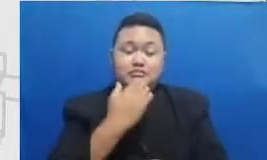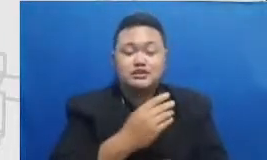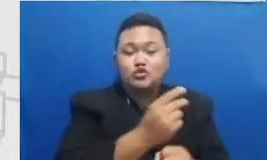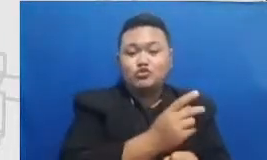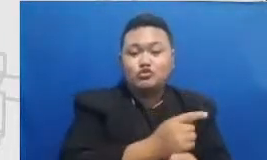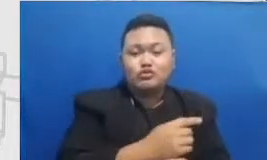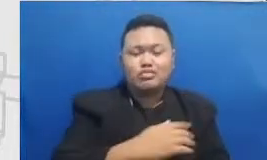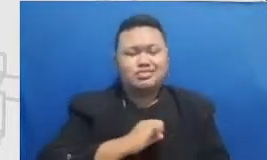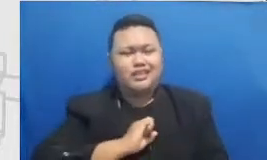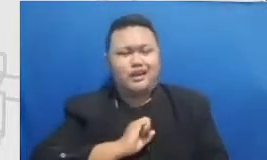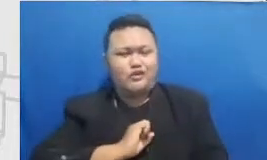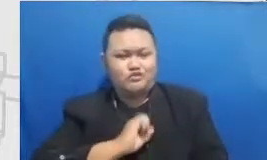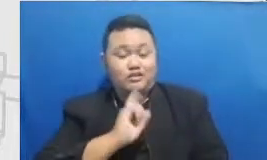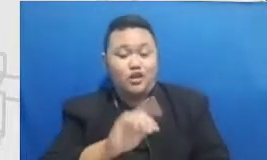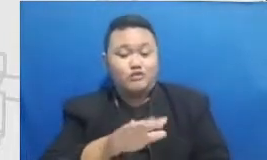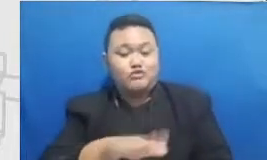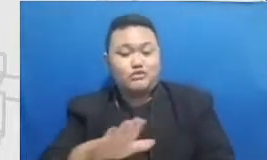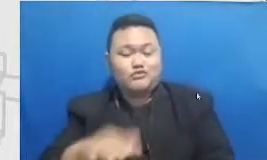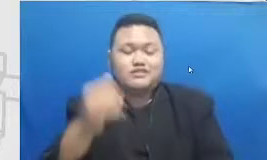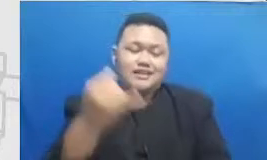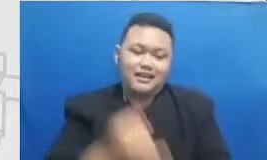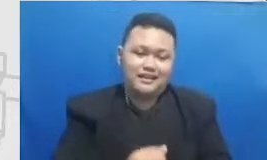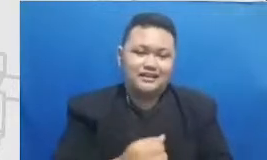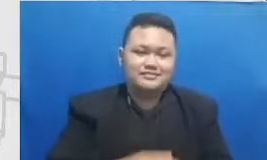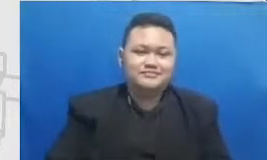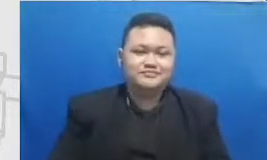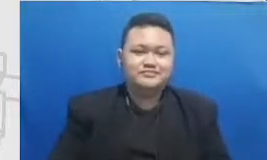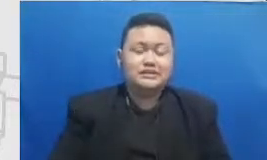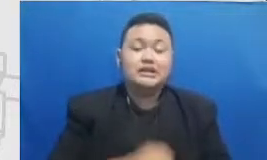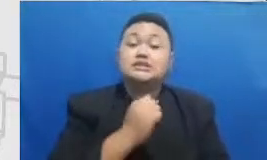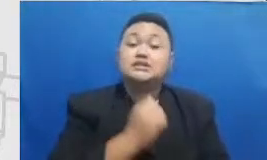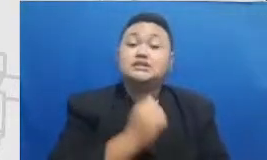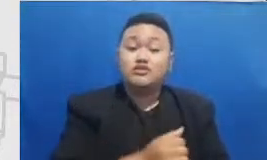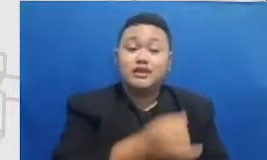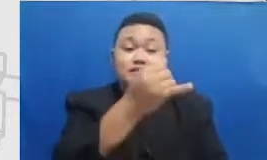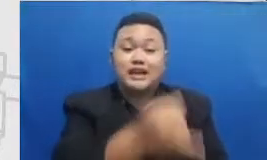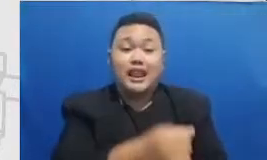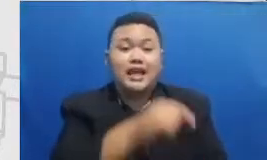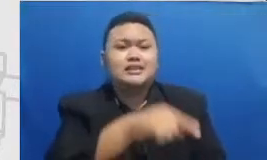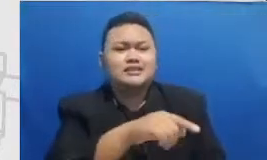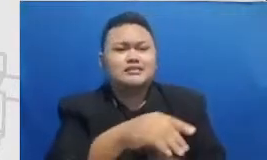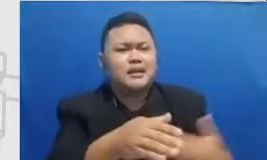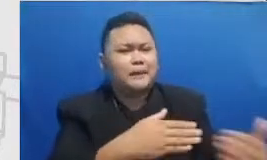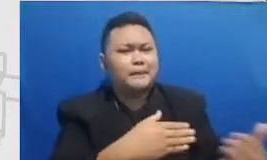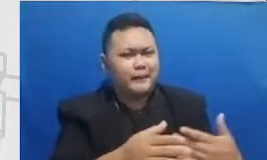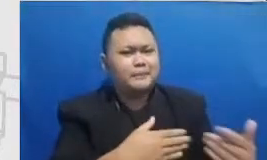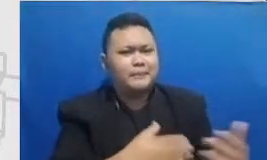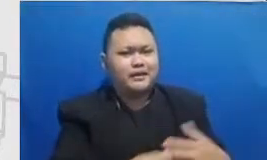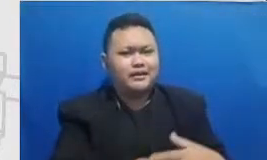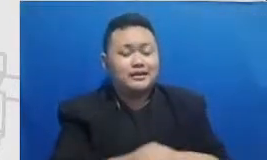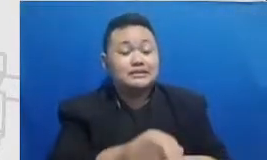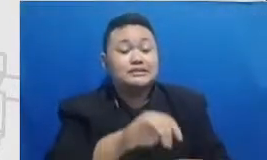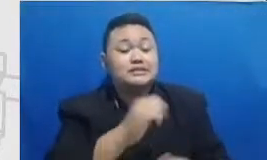salah padahal itu adalah bagian yang perlu murid lewati kalau proses pembelajaran itu